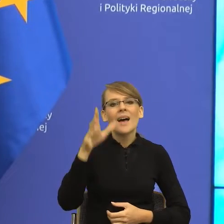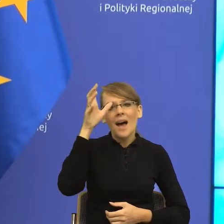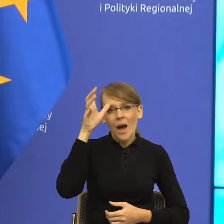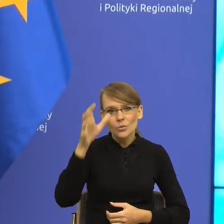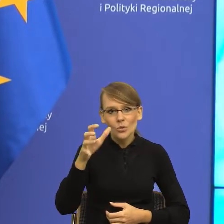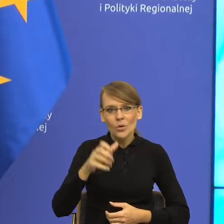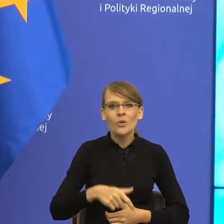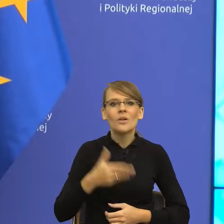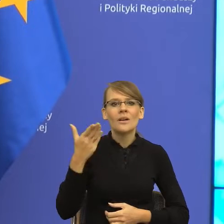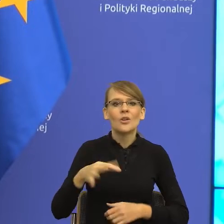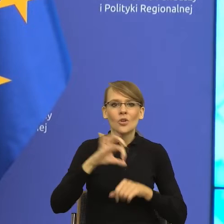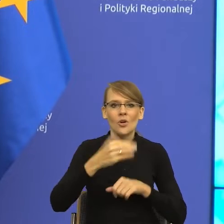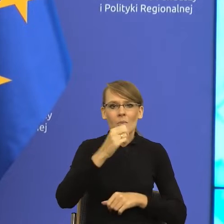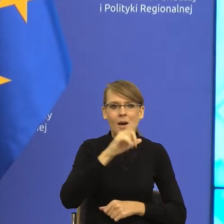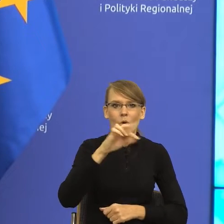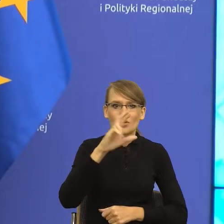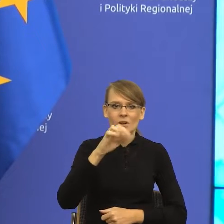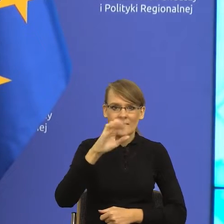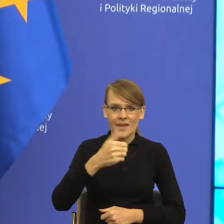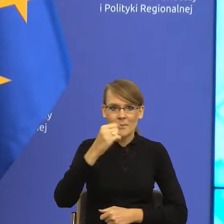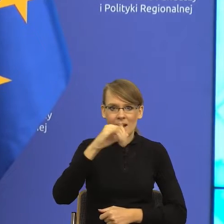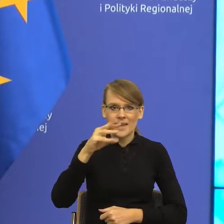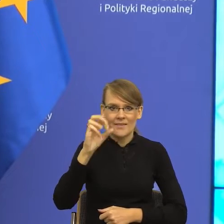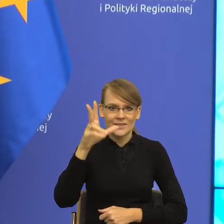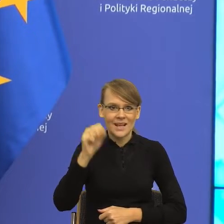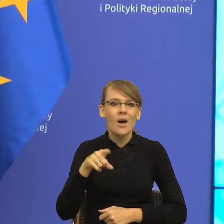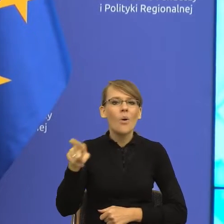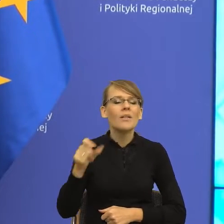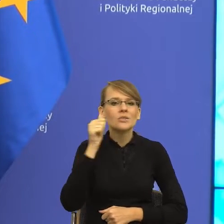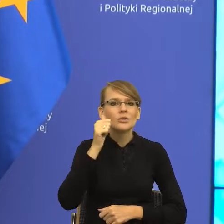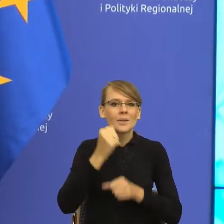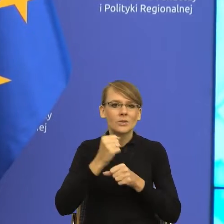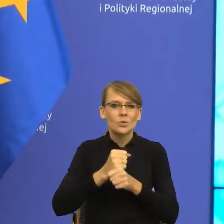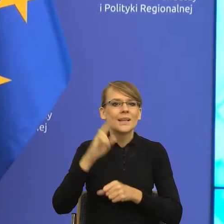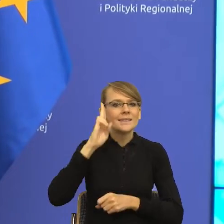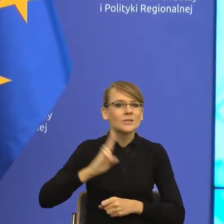Małgorzata Majewska, która na co dzień pracuje w Instytucie Dziennikarstwa, Mediów i Komunikacji Społecznej Uniwersytetu